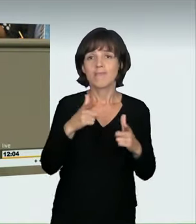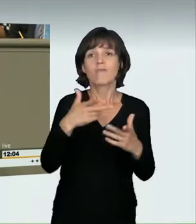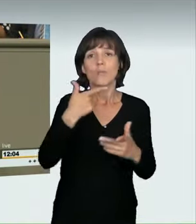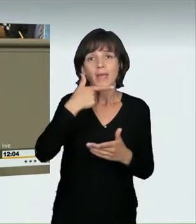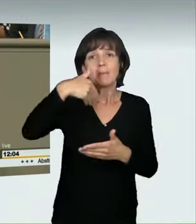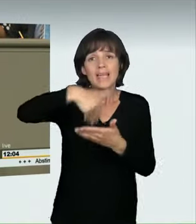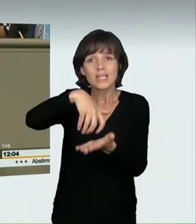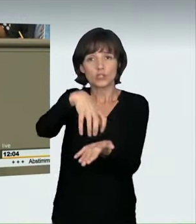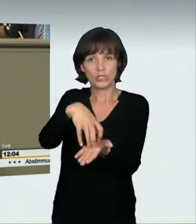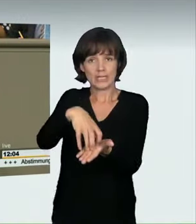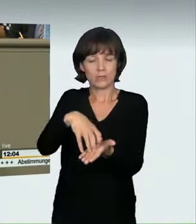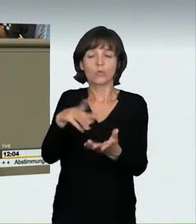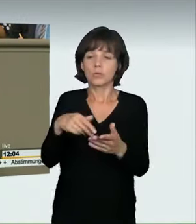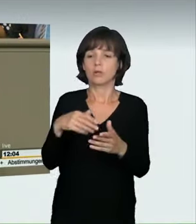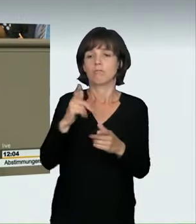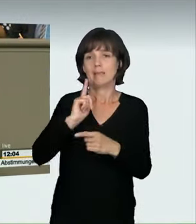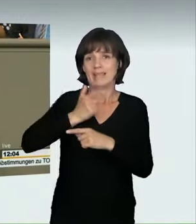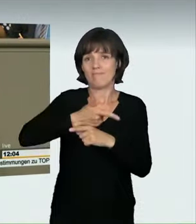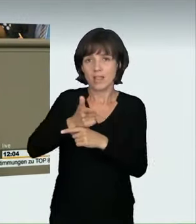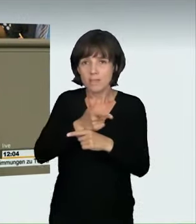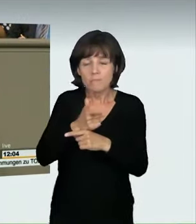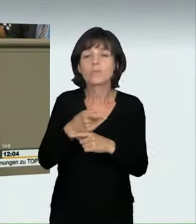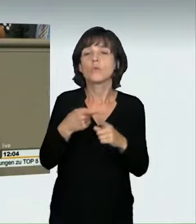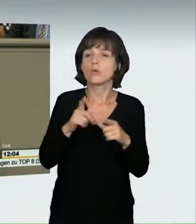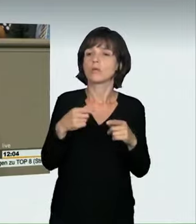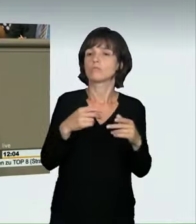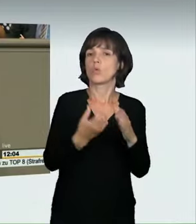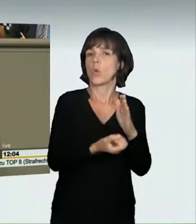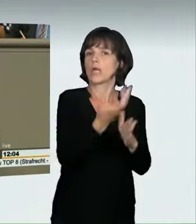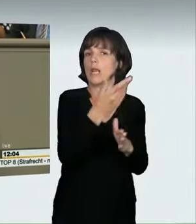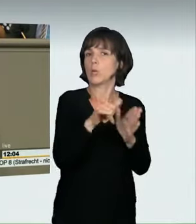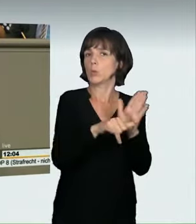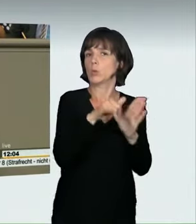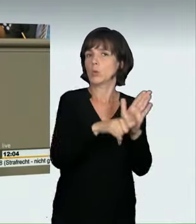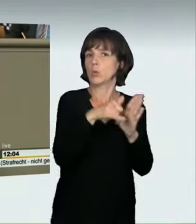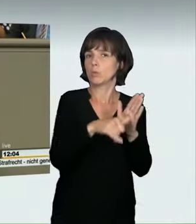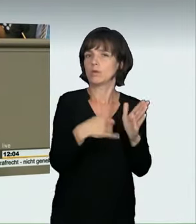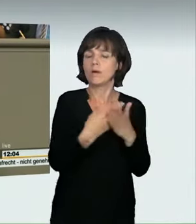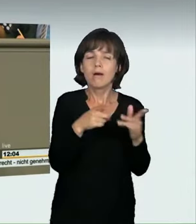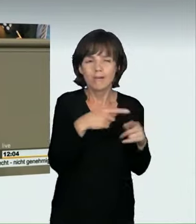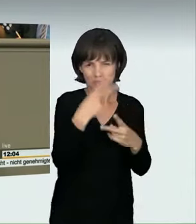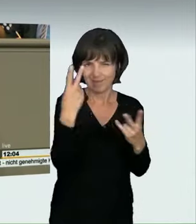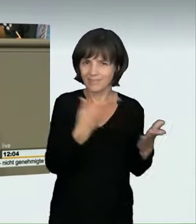Um diese Problematik drehte sich im Wesentlichen die Expertenanhörung. Deswegen haben wir mit dem heutigen Änderungsantrag ein abstraktes